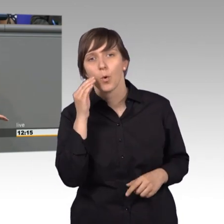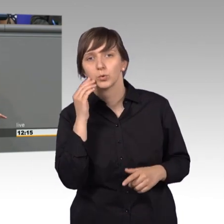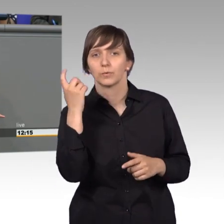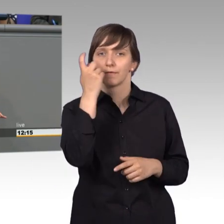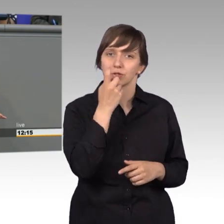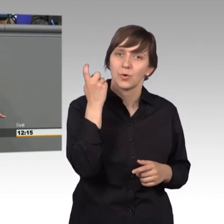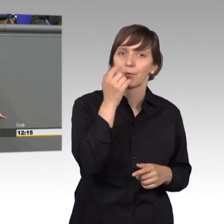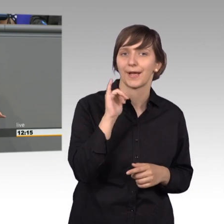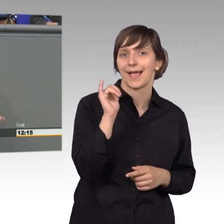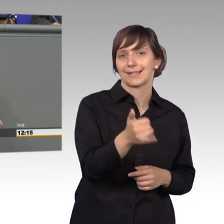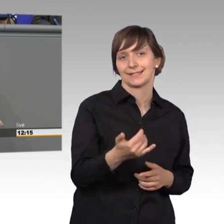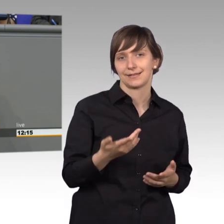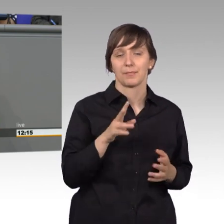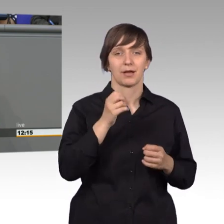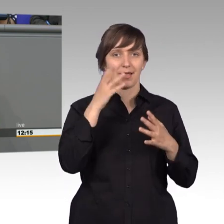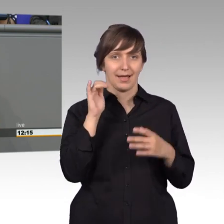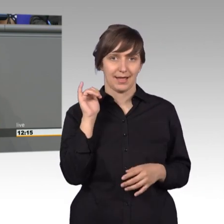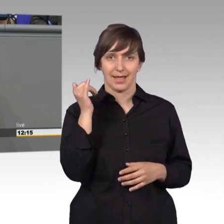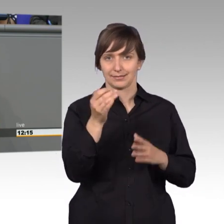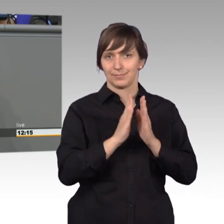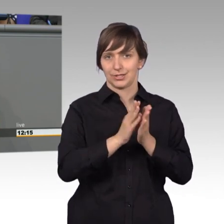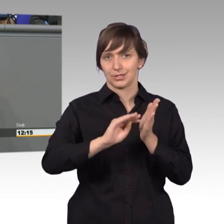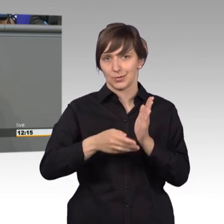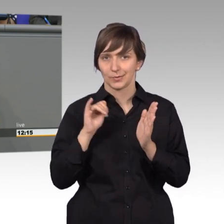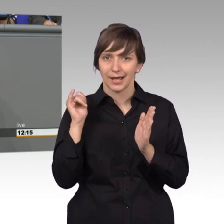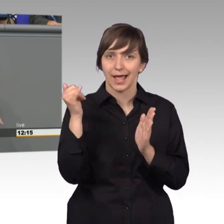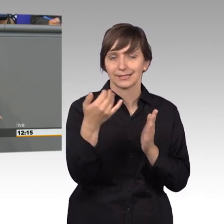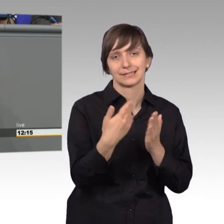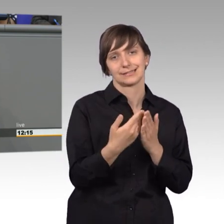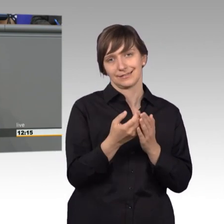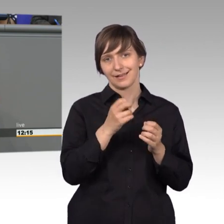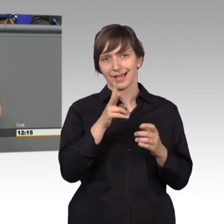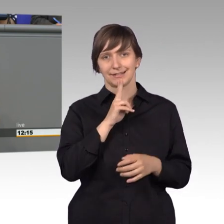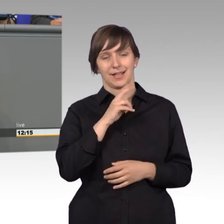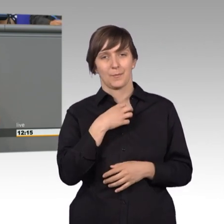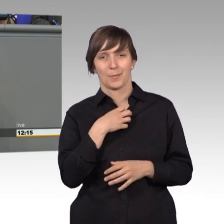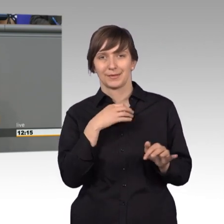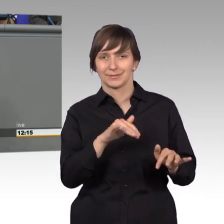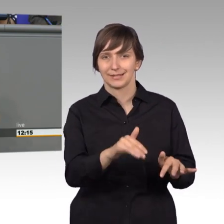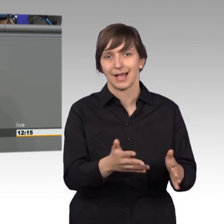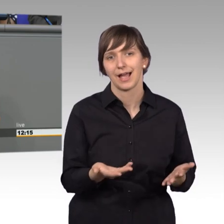Und wenn man natürlich mit Reisen eine Petition einreicht war das ein bisschen problematisch in der DDR, da kam man manchmal ganz schnell